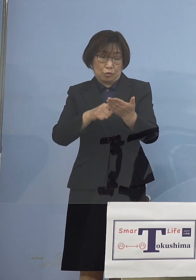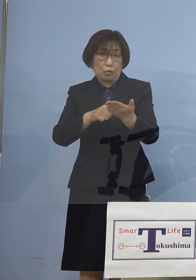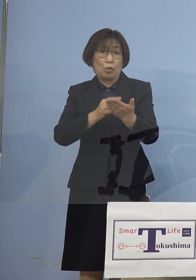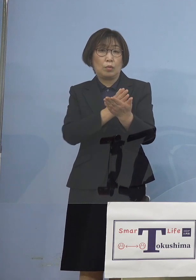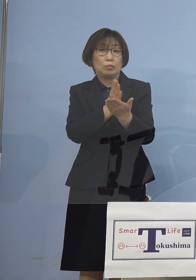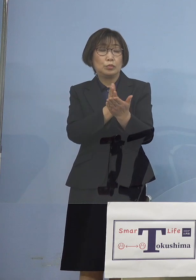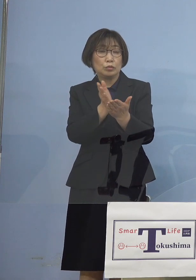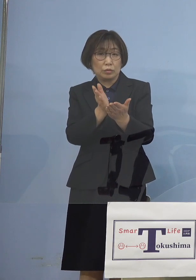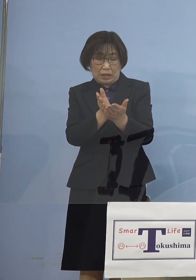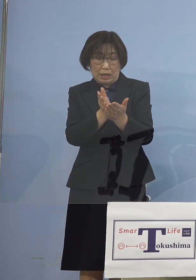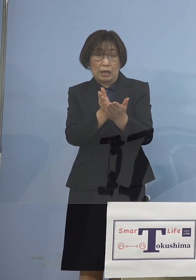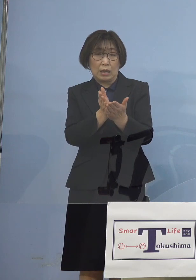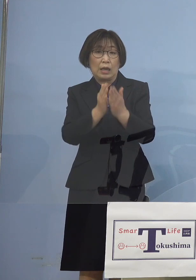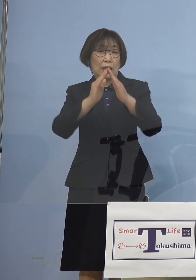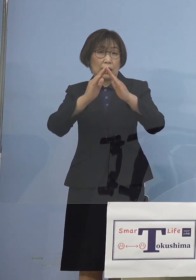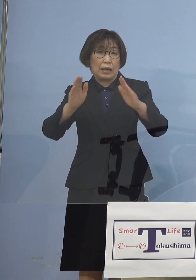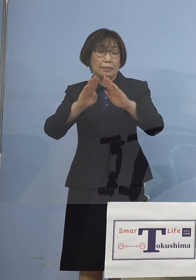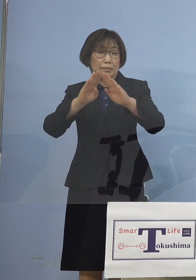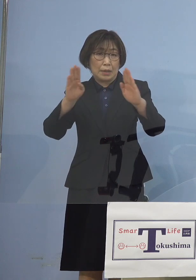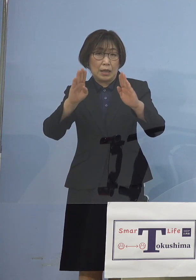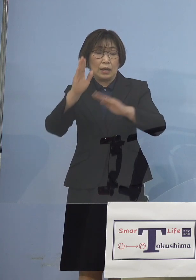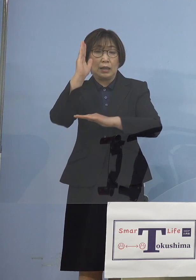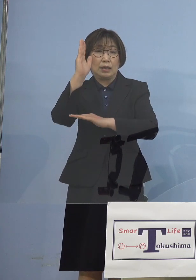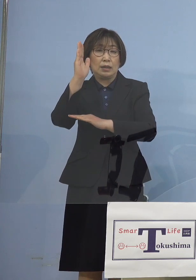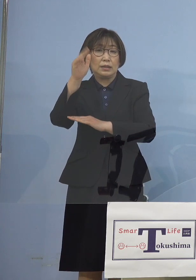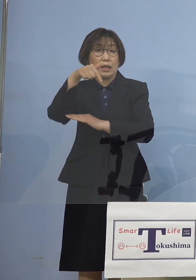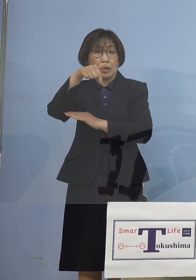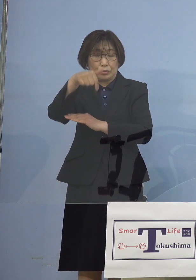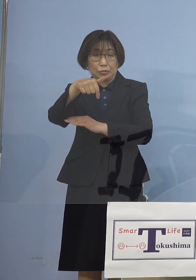政府の原案が 諮られることとなりました